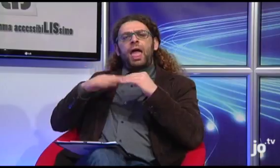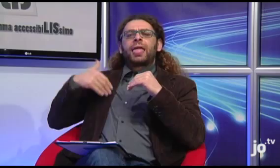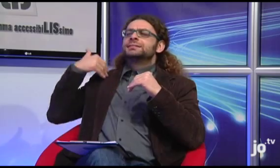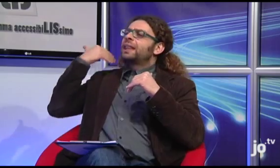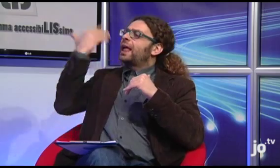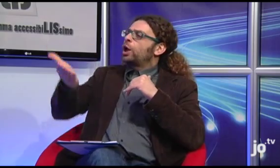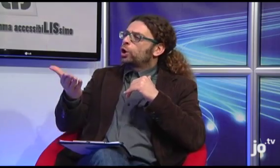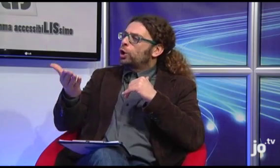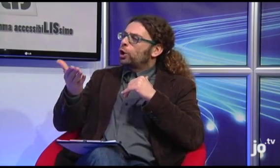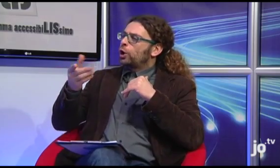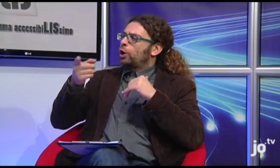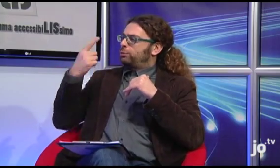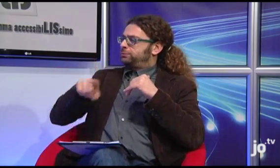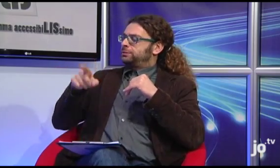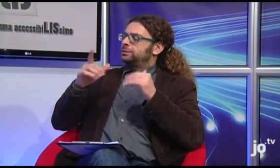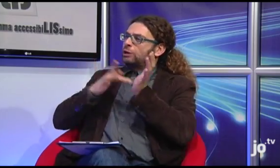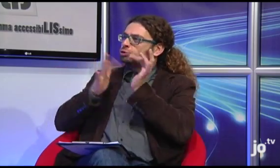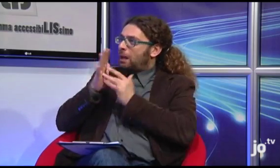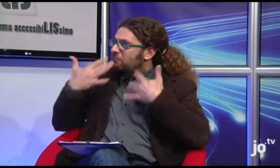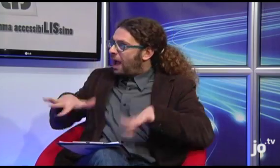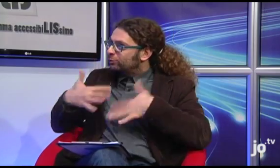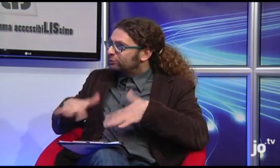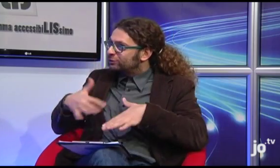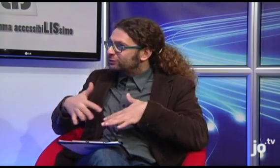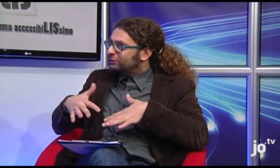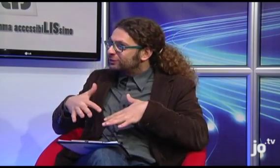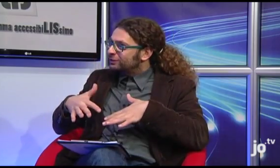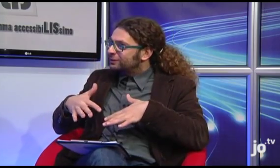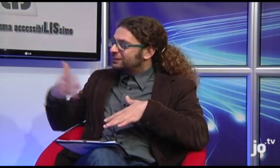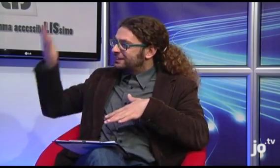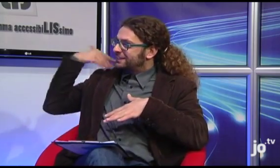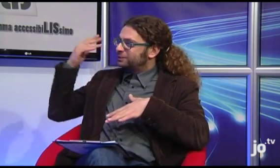Bene, quindi avete realizzato delle attività anche all'estero, in Gerusalemme?